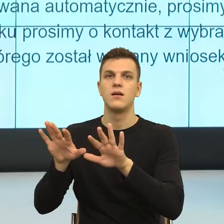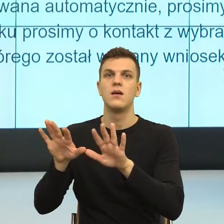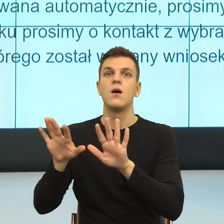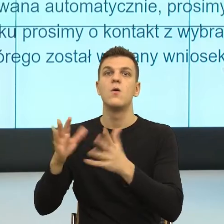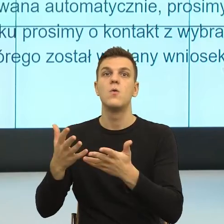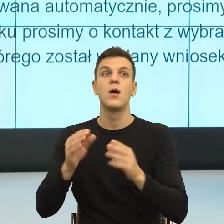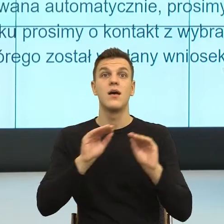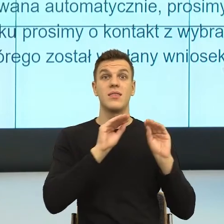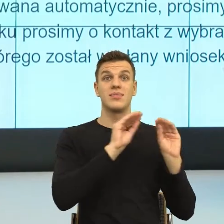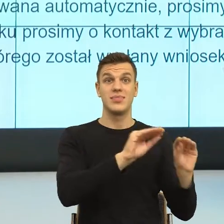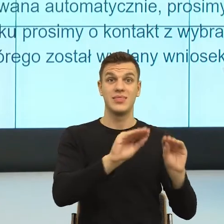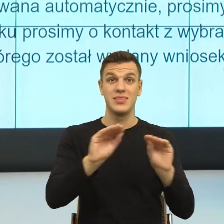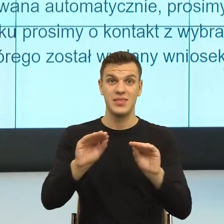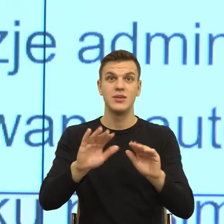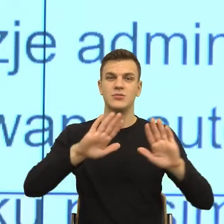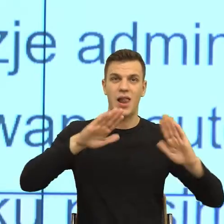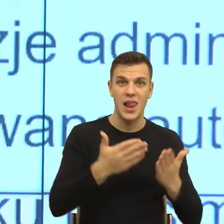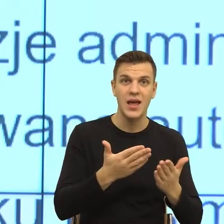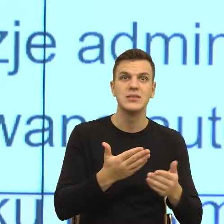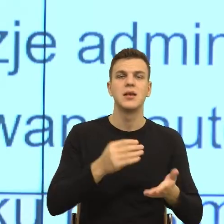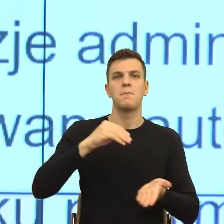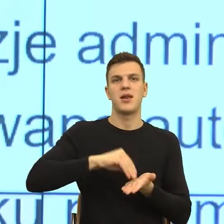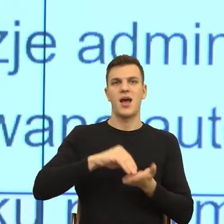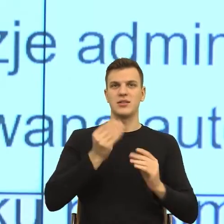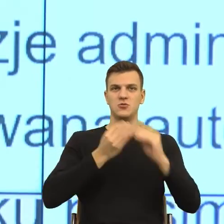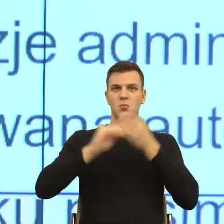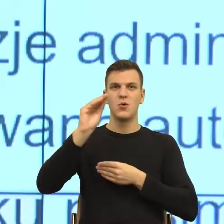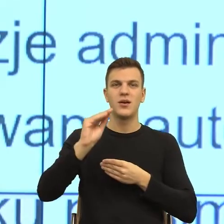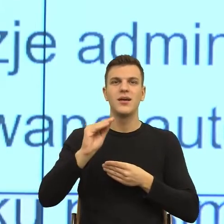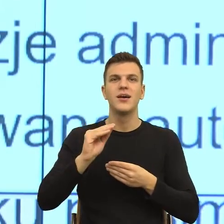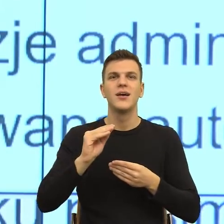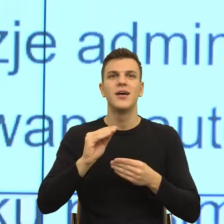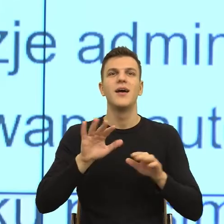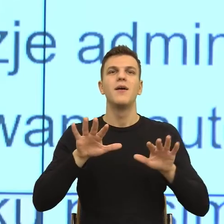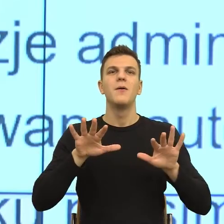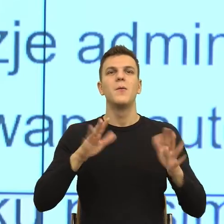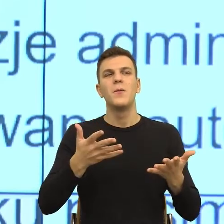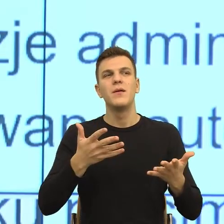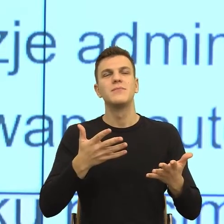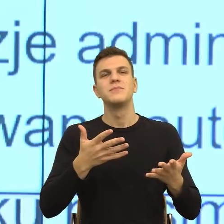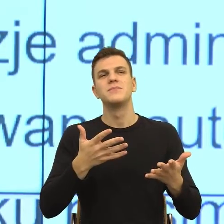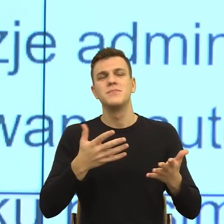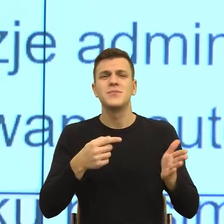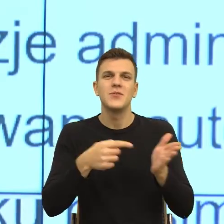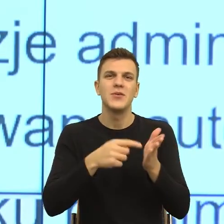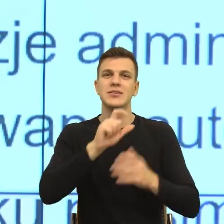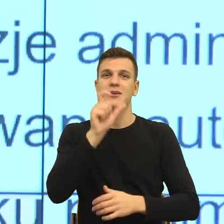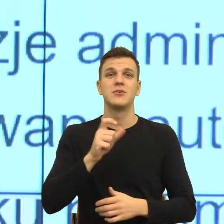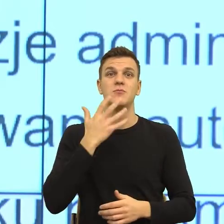Ale to mówię, to jest postulat edukacyjny. Natomiast my też cały czas jesteśmy do tego i to jest, wiecie Państwo, na początku to się wydaje bardzo skomplikowane.